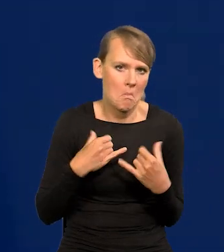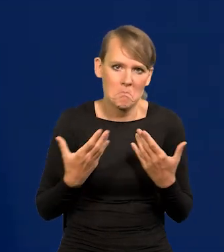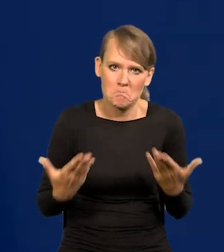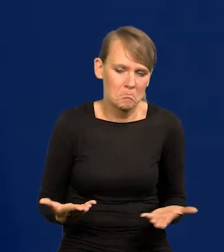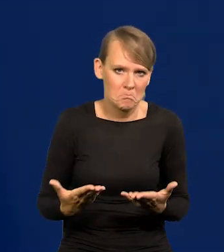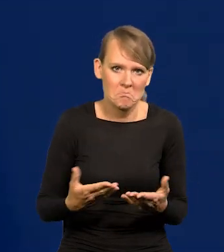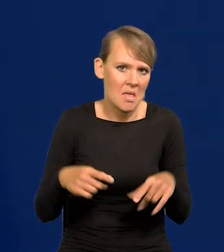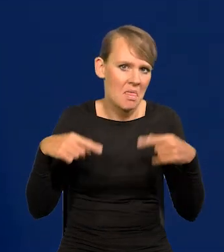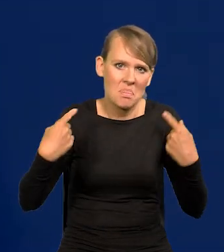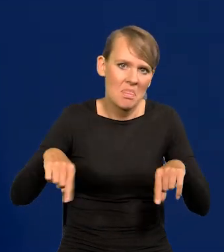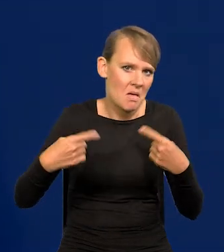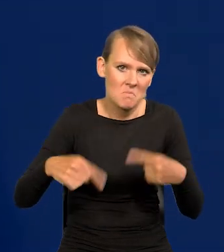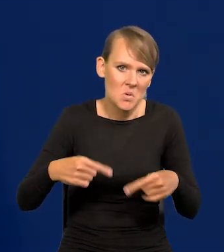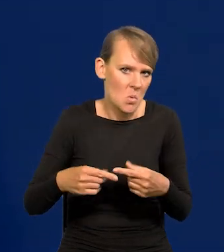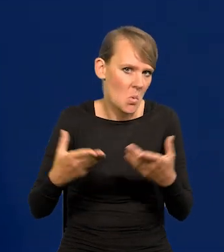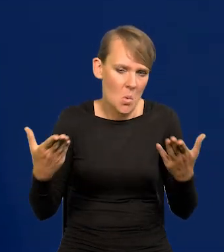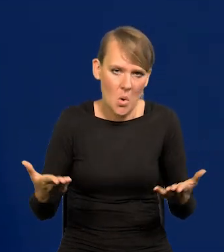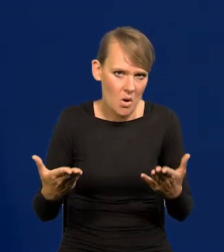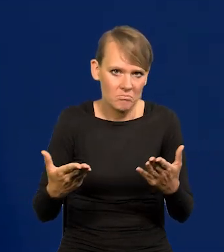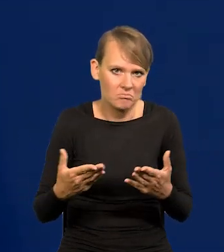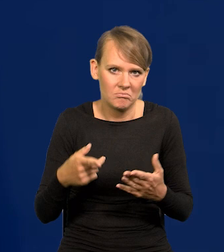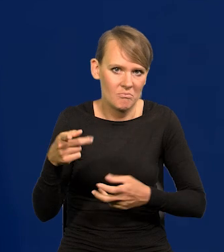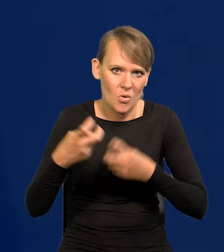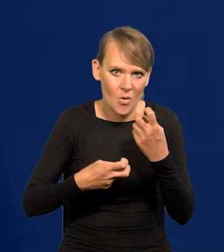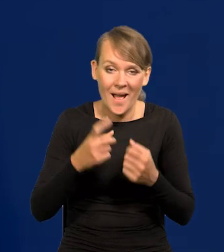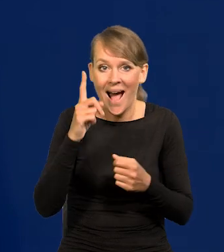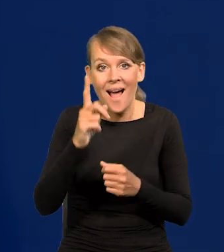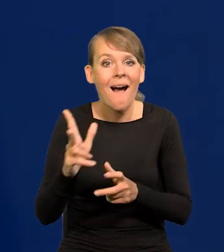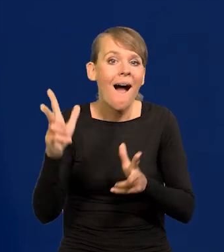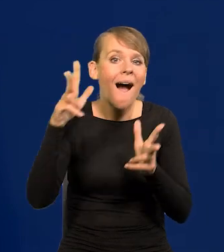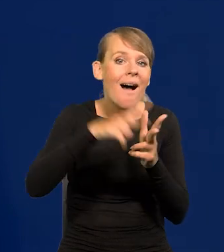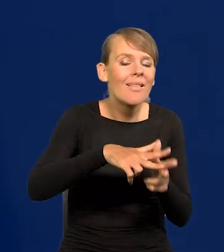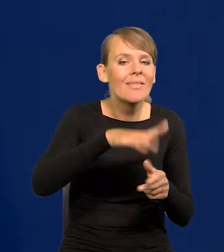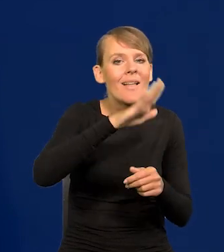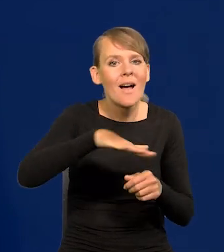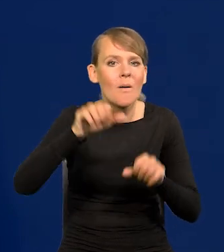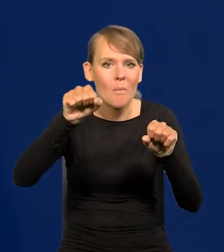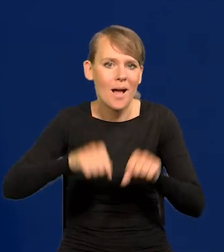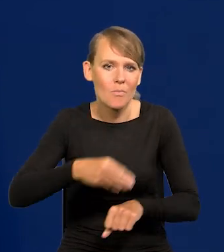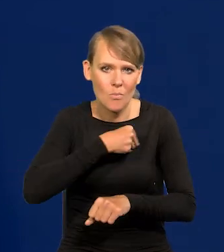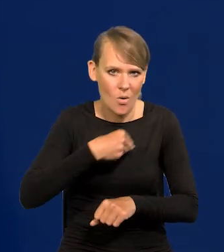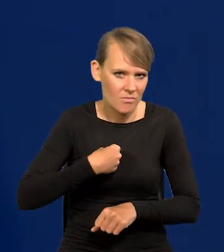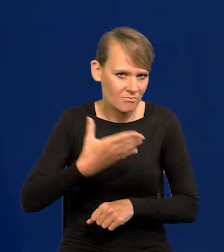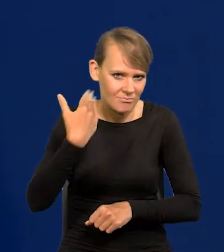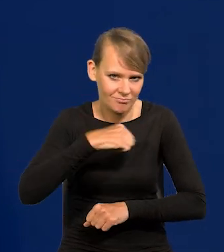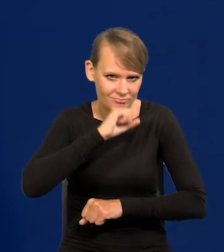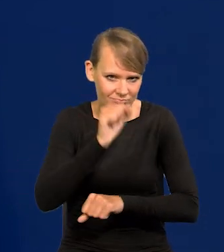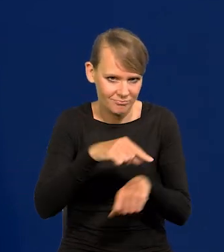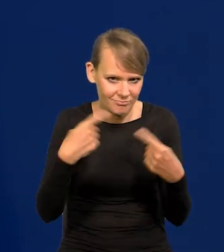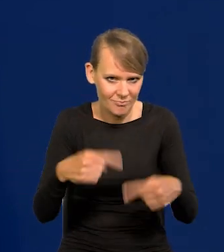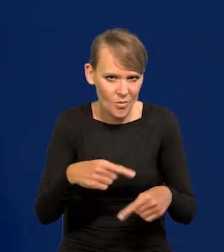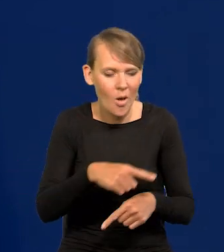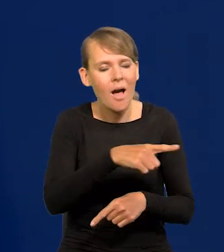Natomiast nigdy nie było ataków na Narodowy Bank Polski, nigdy nie było żądań do Narodowego Banku Polskiego,